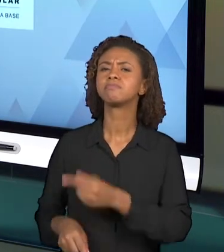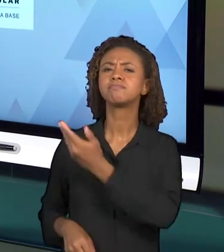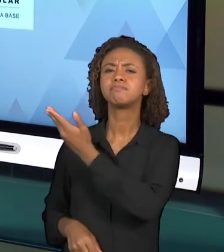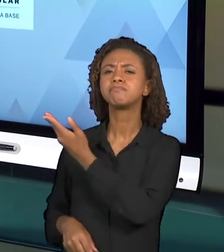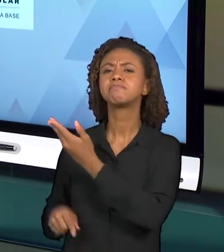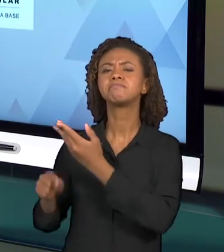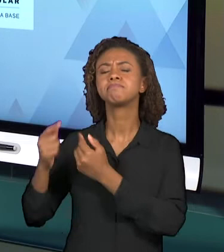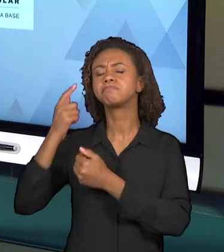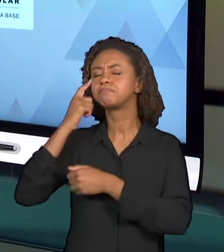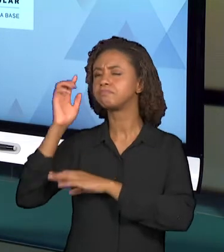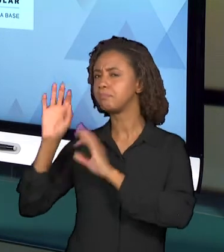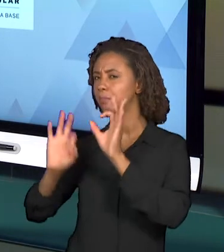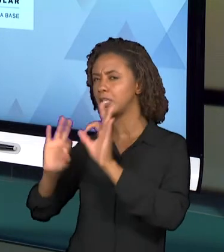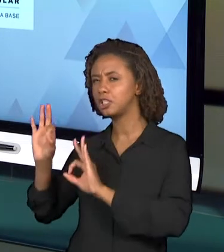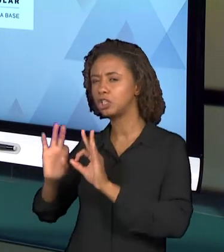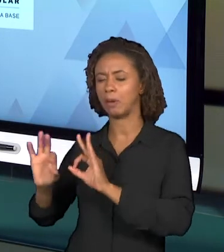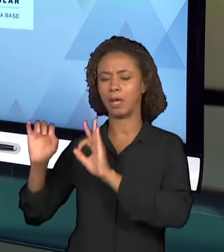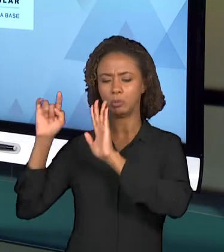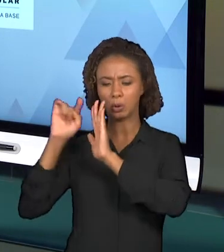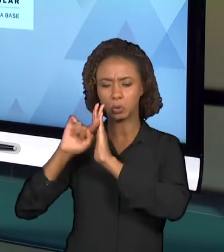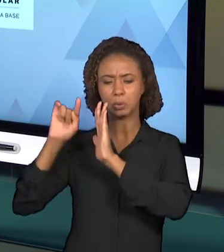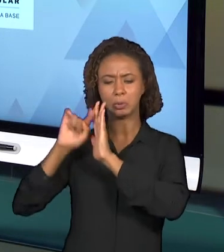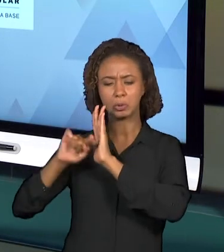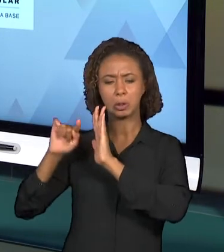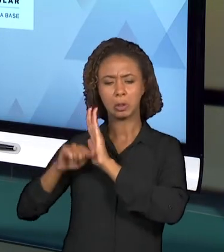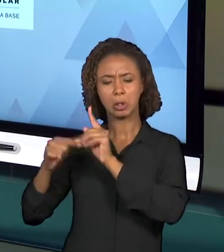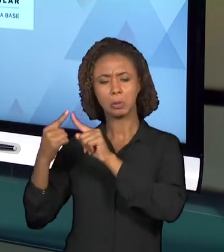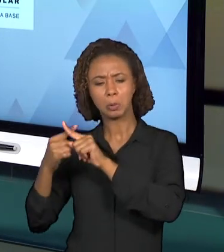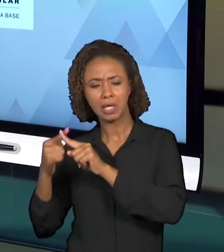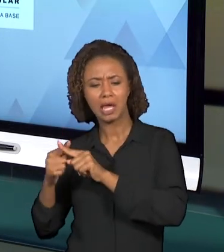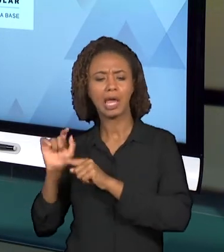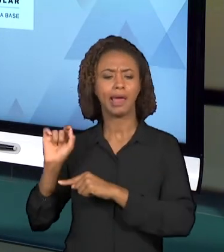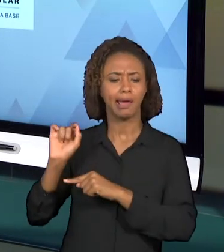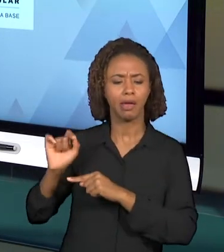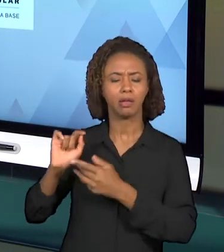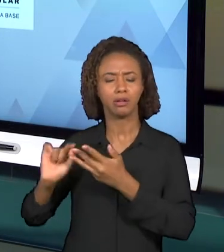QUESTÕES PRECISAM TRAZER UM EMBASAMENTO EM ALGUNS